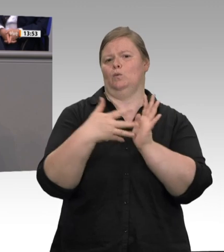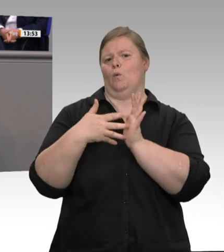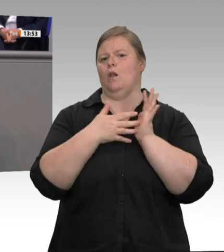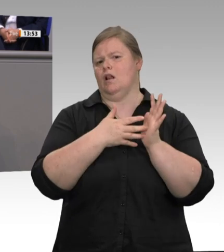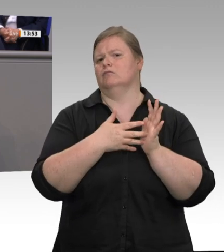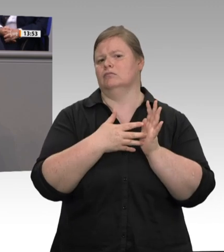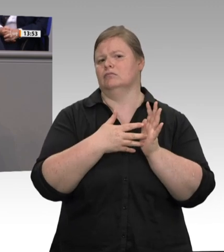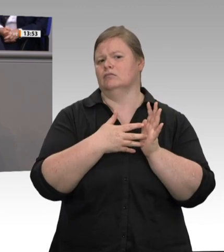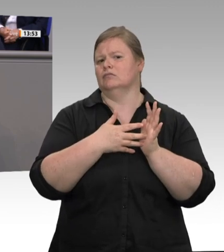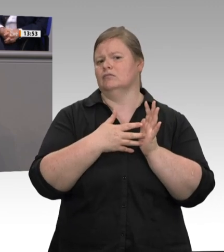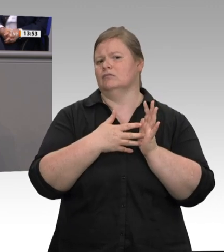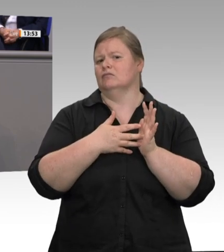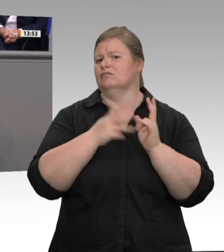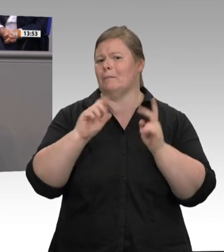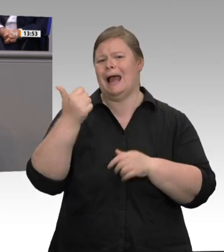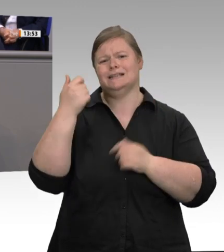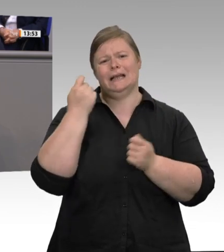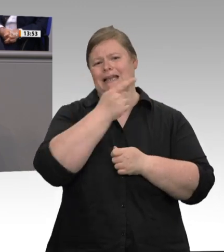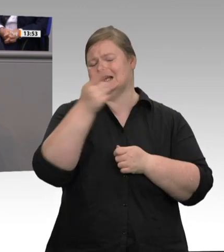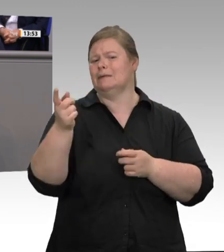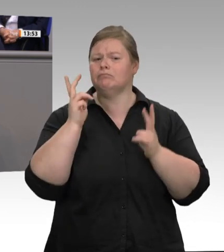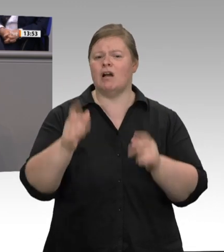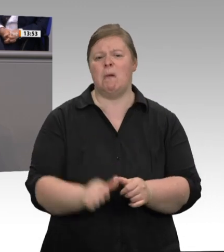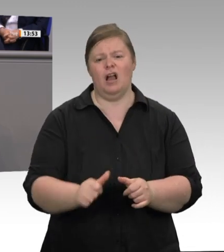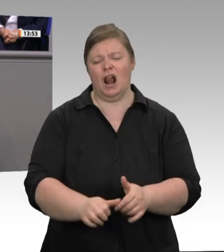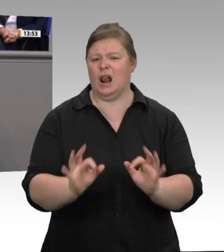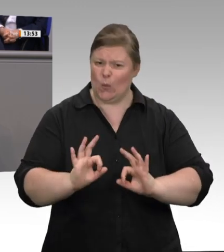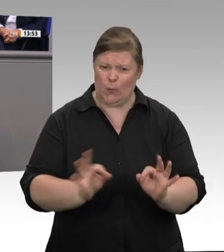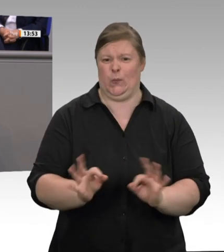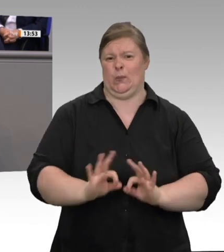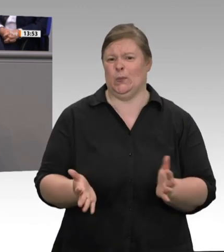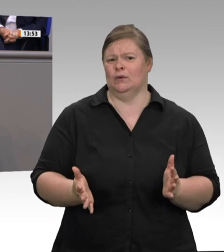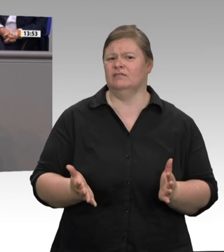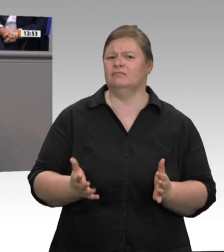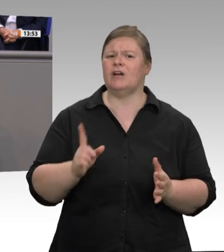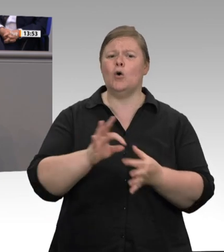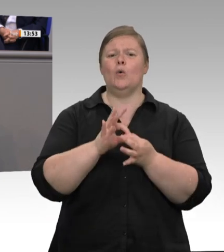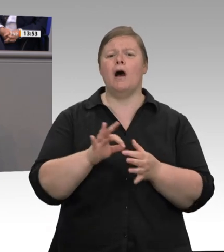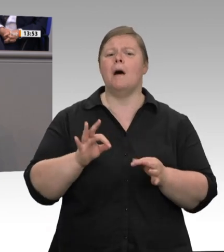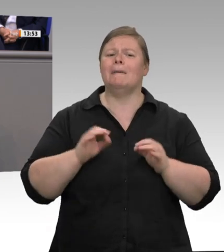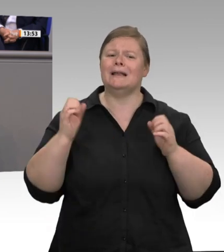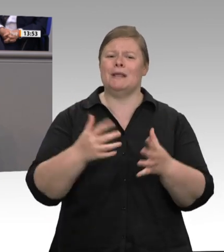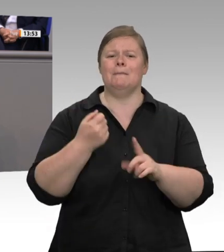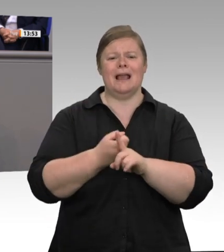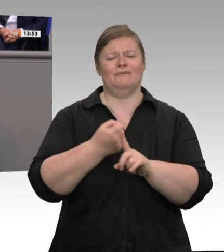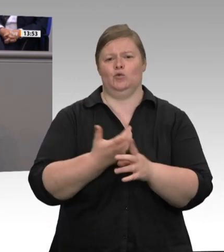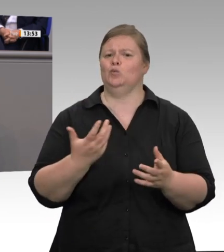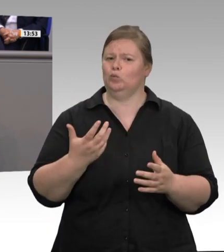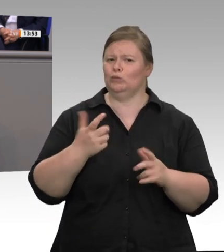erstmalig großflächig in die Wohnungen der Werkvertragsarbeitnehmer schicken. Ich